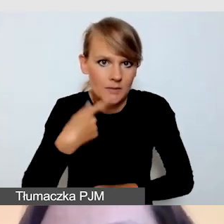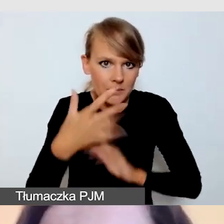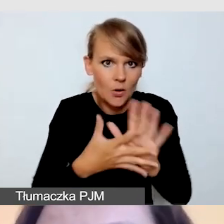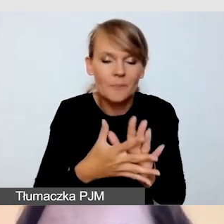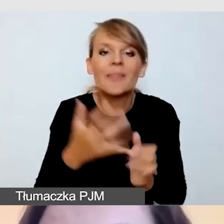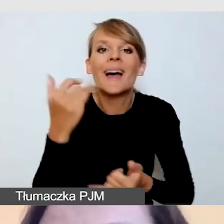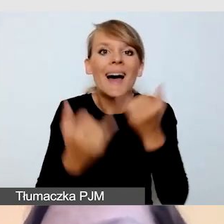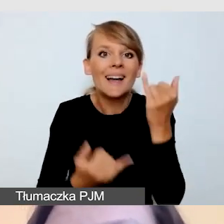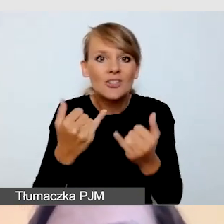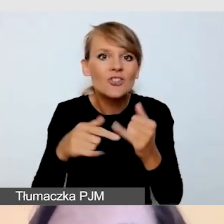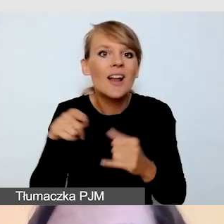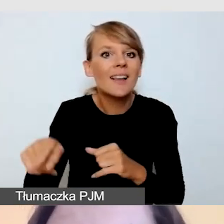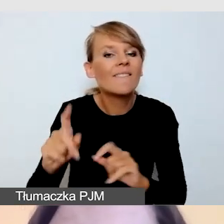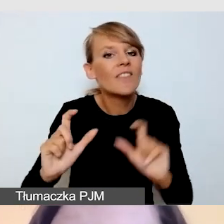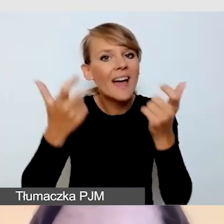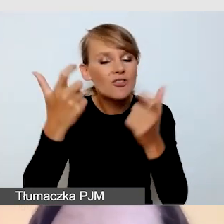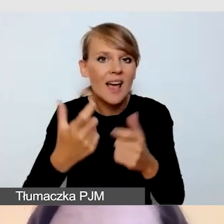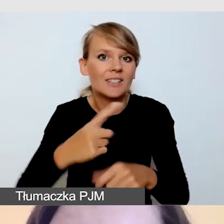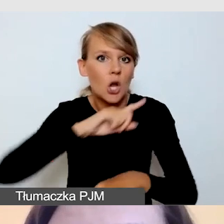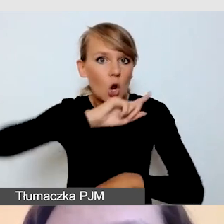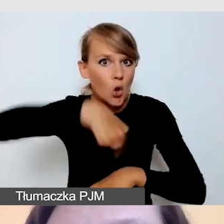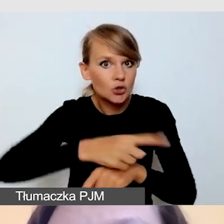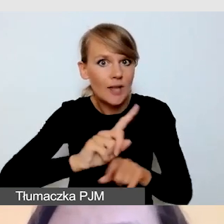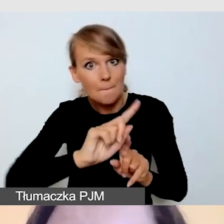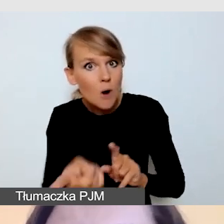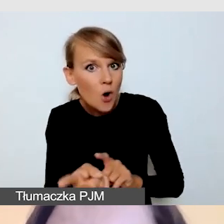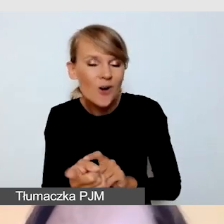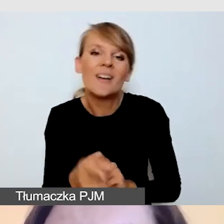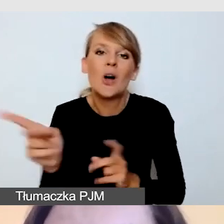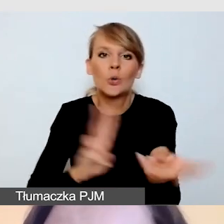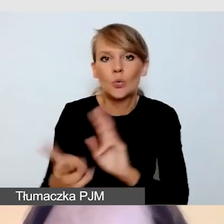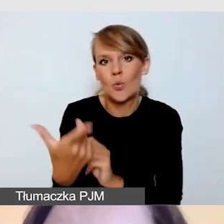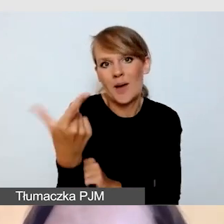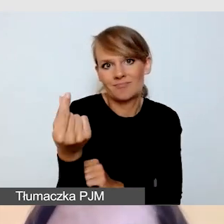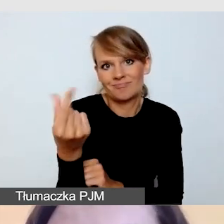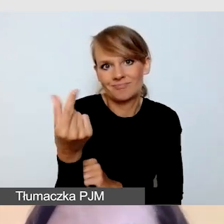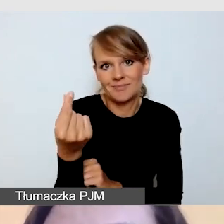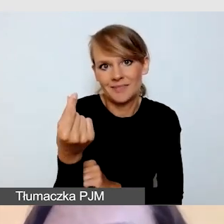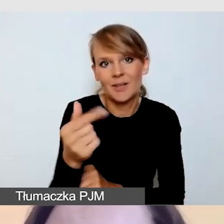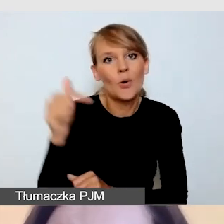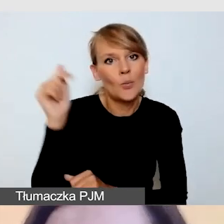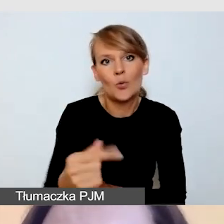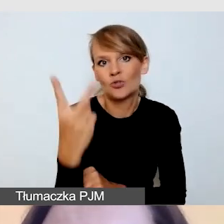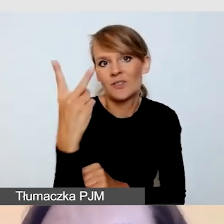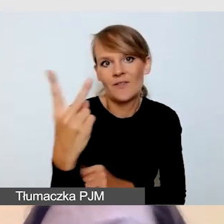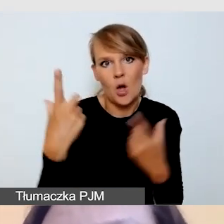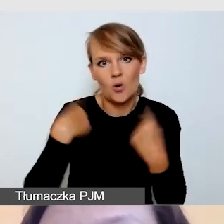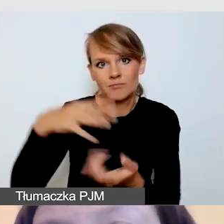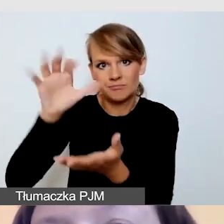oczywiście nasi tłumacze pracują w zespole i wówczas rezerwuję co najmniej dwie osoby. Przy bardzo długich wydarzeniach,